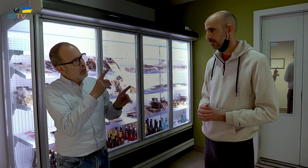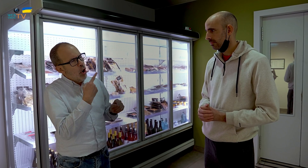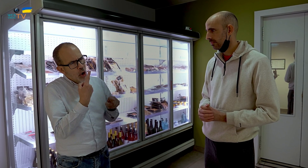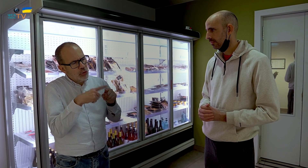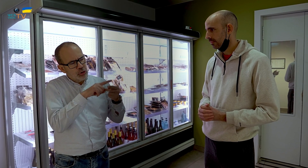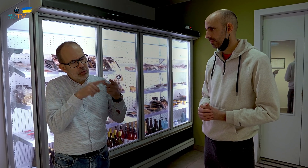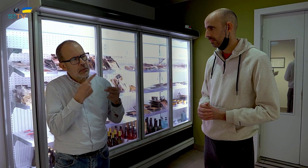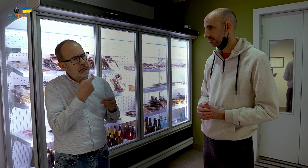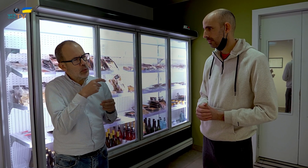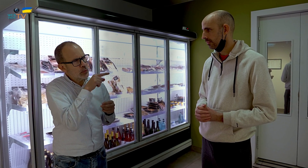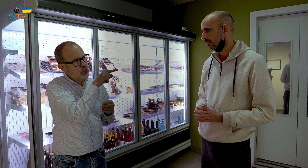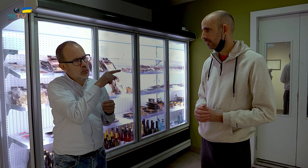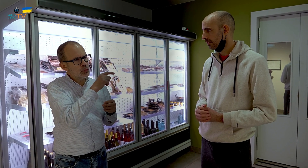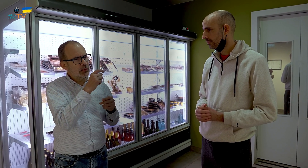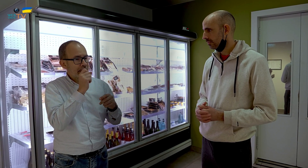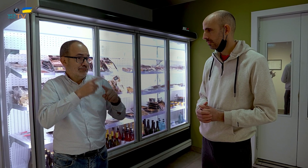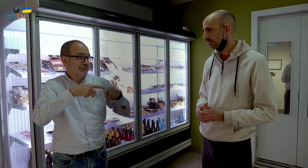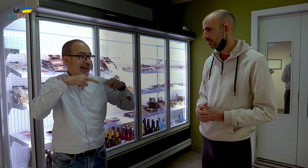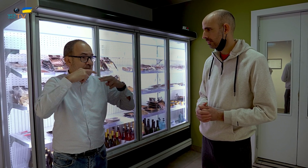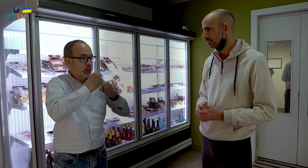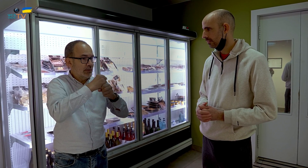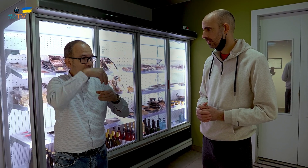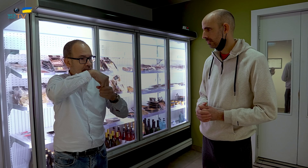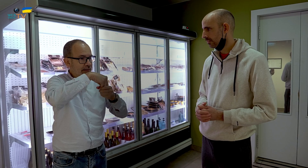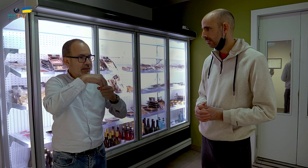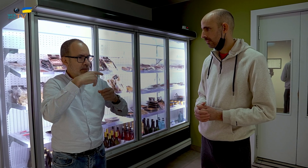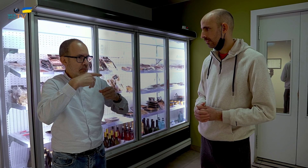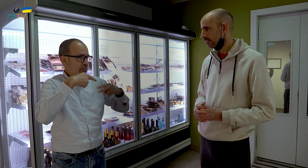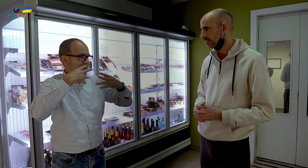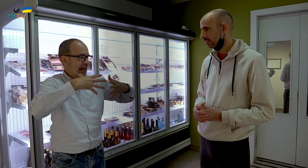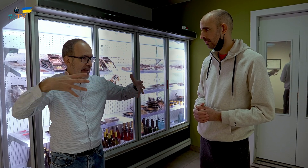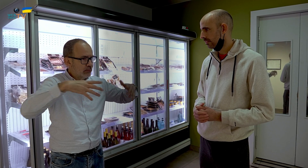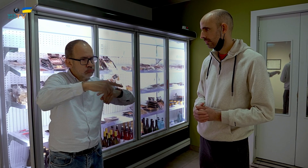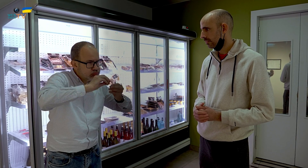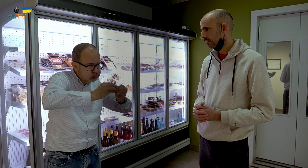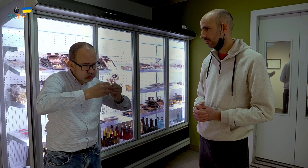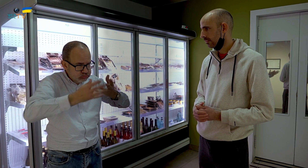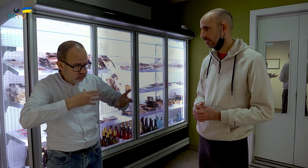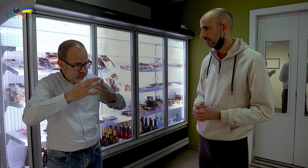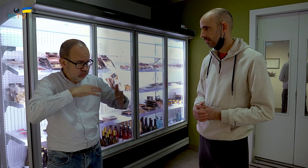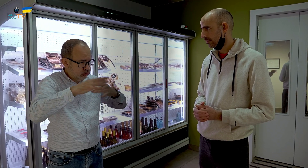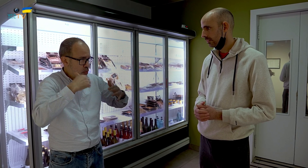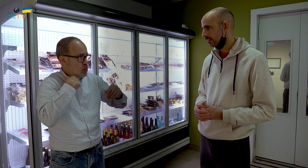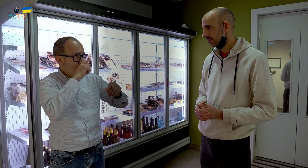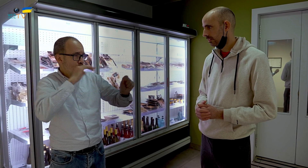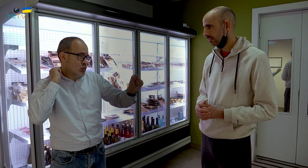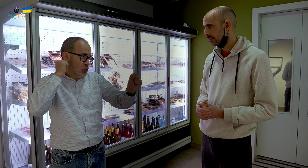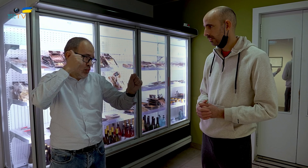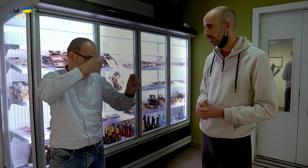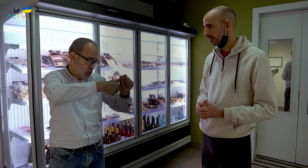Otra pregunta. Tú, trabajaste en un restaurante muy grande elaborando comida durante muchísimos años.